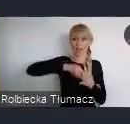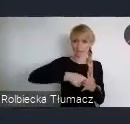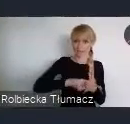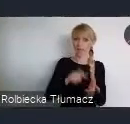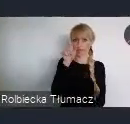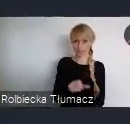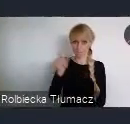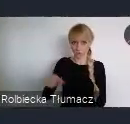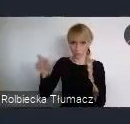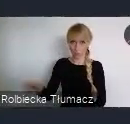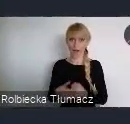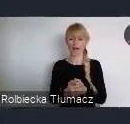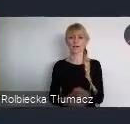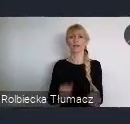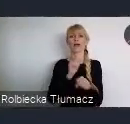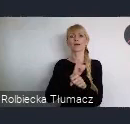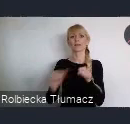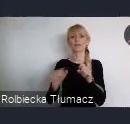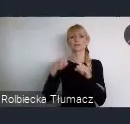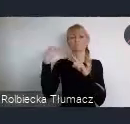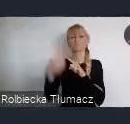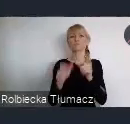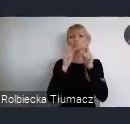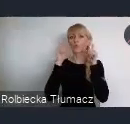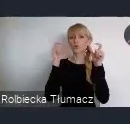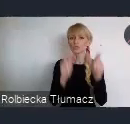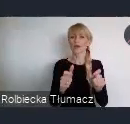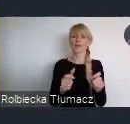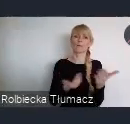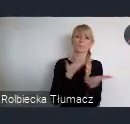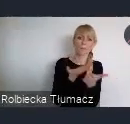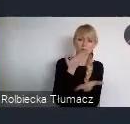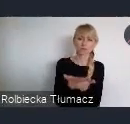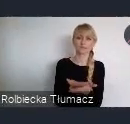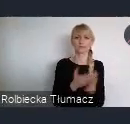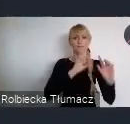oraz przesyłane są zgłoszenia i propozycje wydarzeń podczas WUF11,